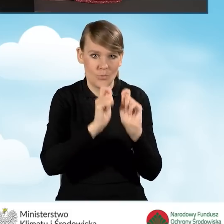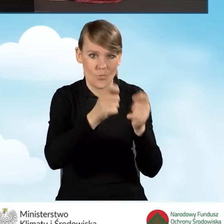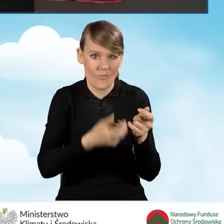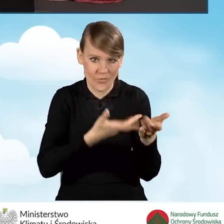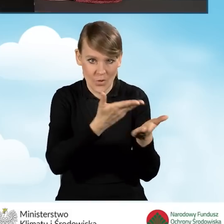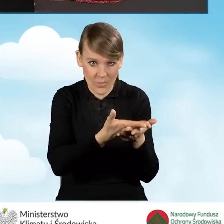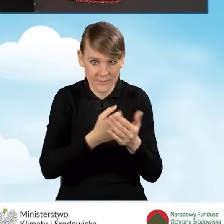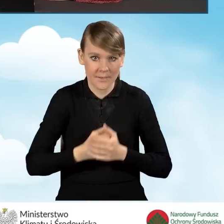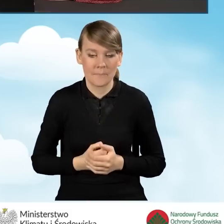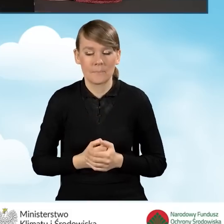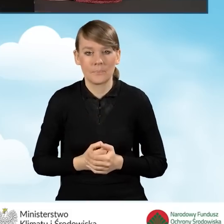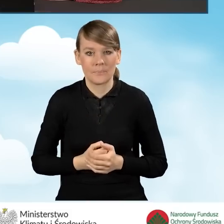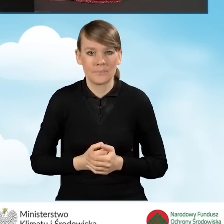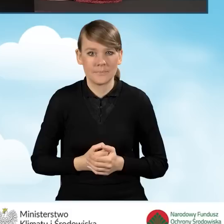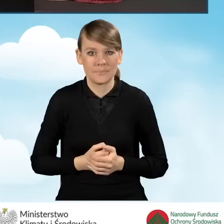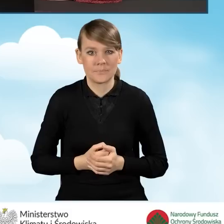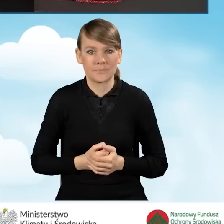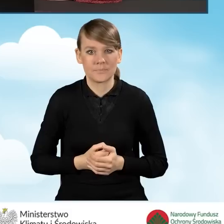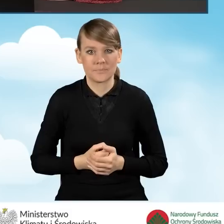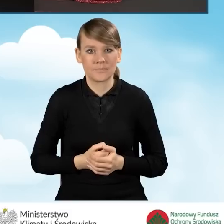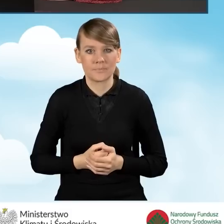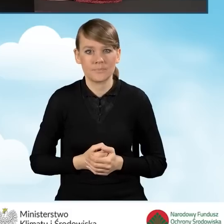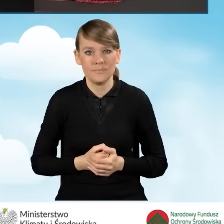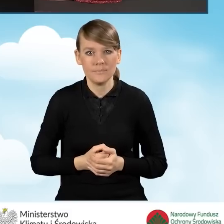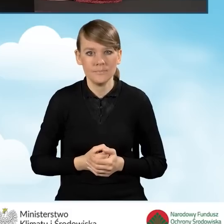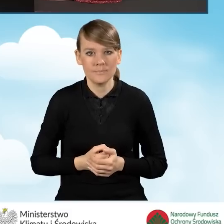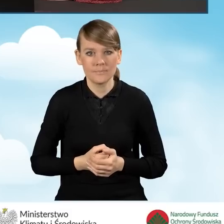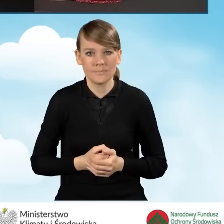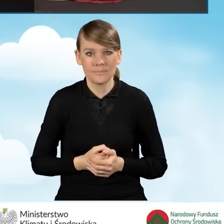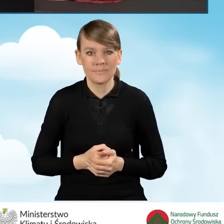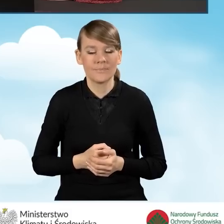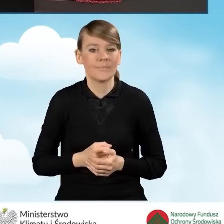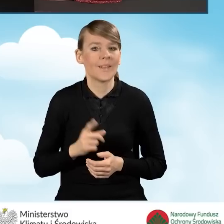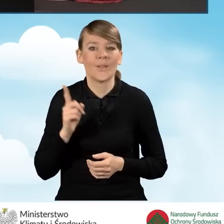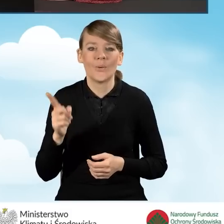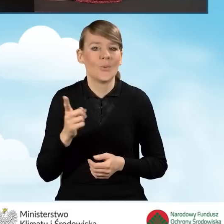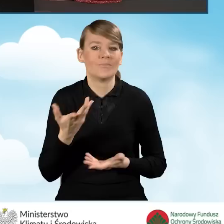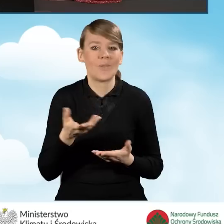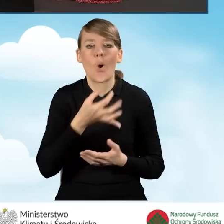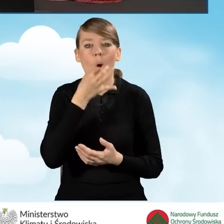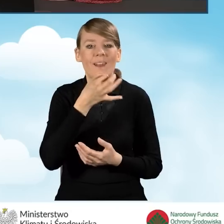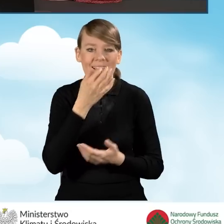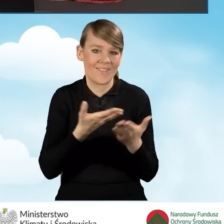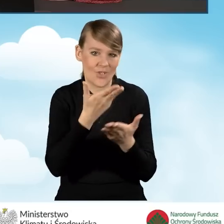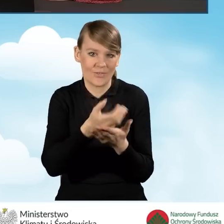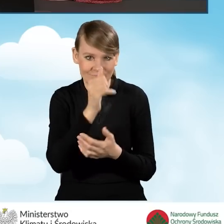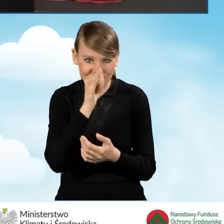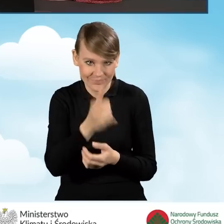i możemy przejść do kolejnych pól. W tej sytuacji nie mamy możliwości złożenia korekty wniosku. Oczywiście zgodnie z regulaminem